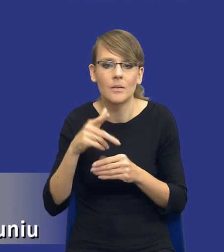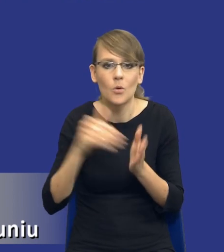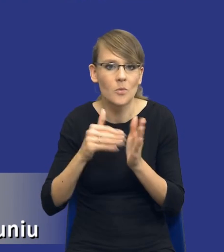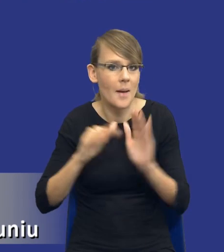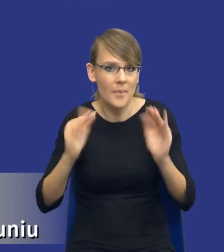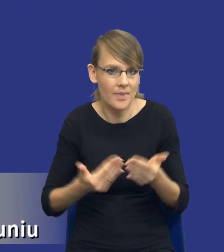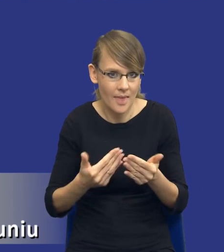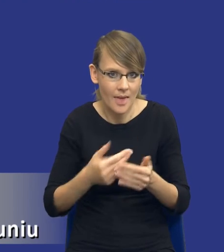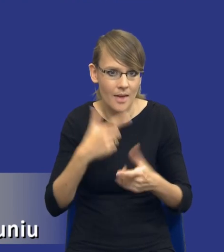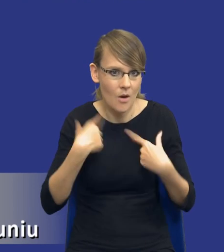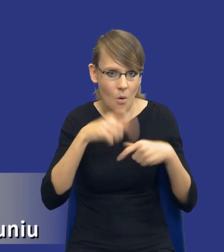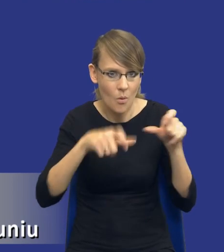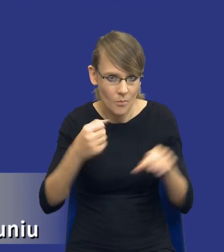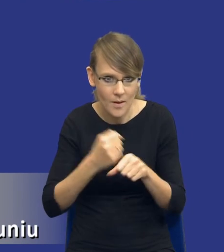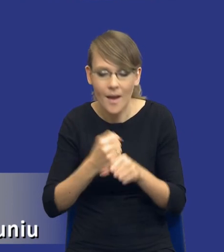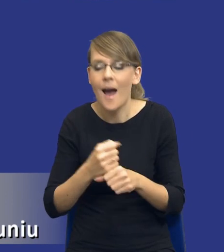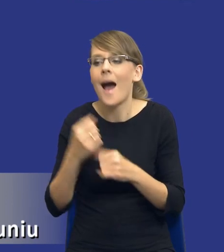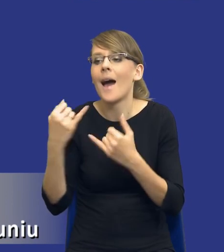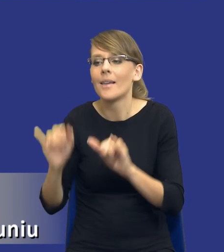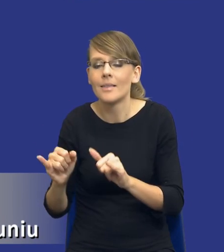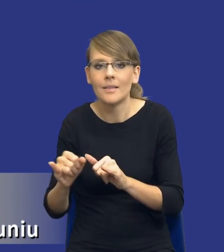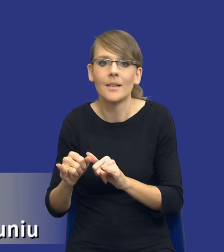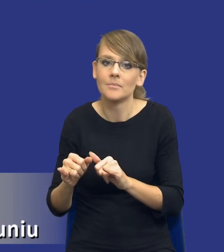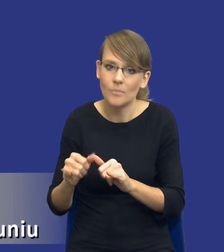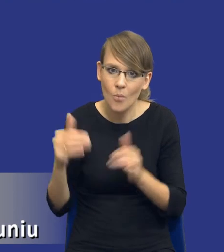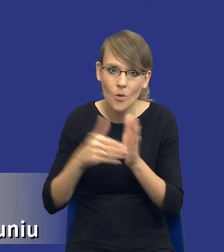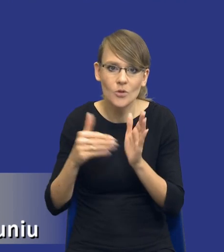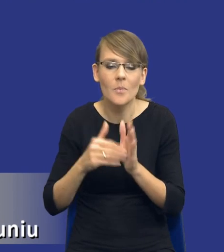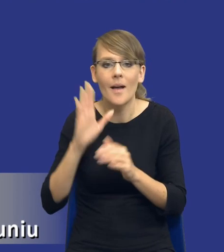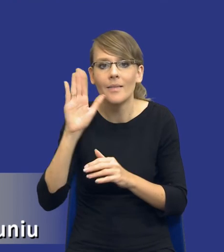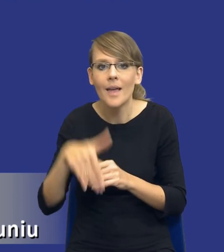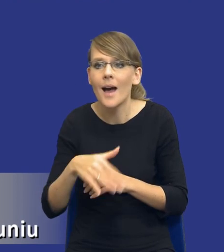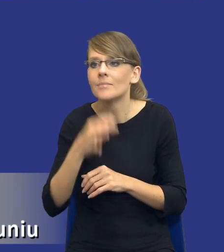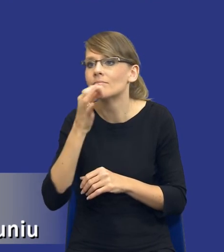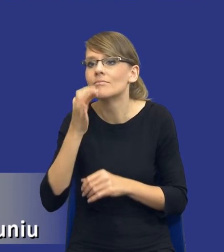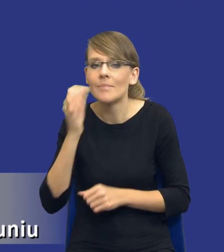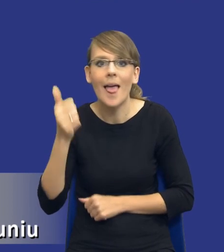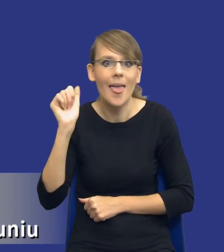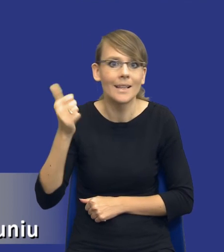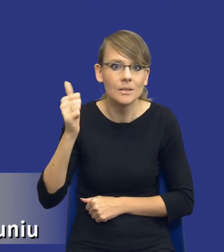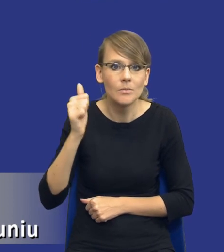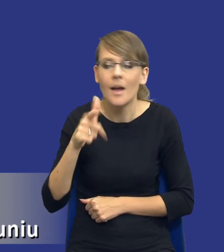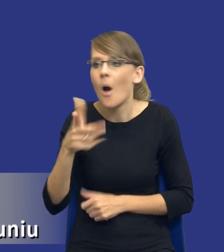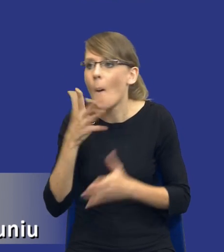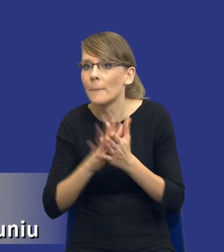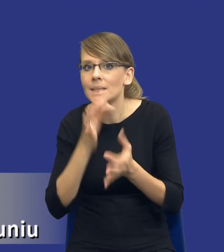Inne z kolei będą wymagały gdzieś nawet zasięgnięcia jakichś opinii eksperckich zanim w ogóle będziemy mogli